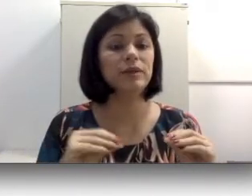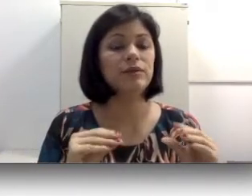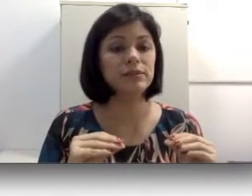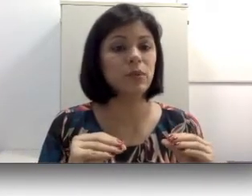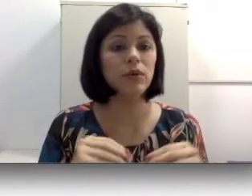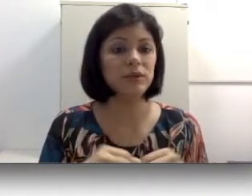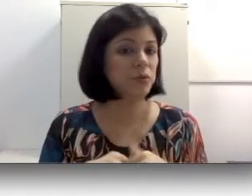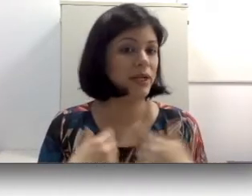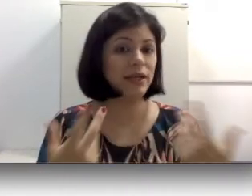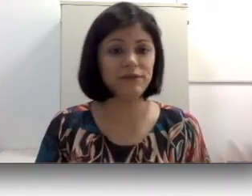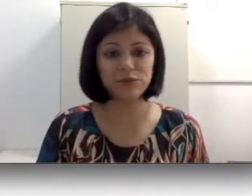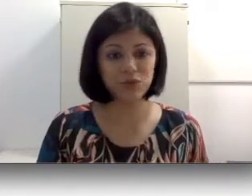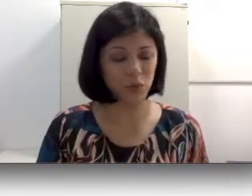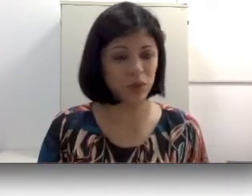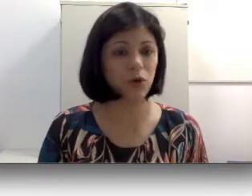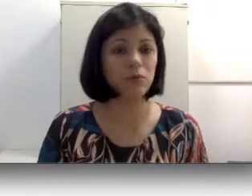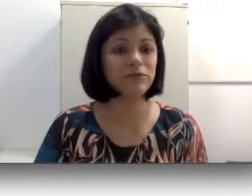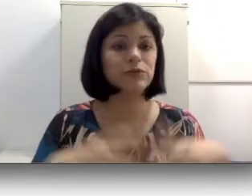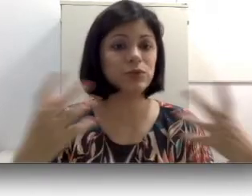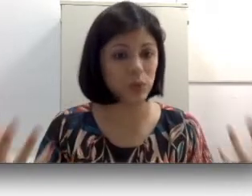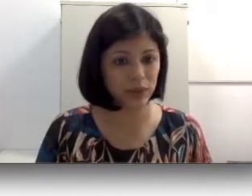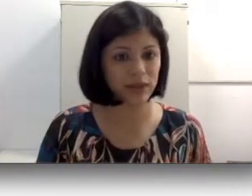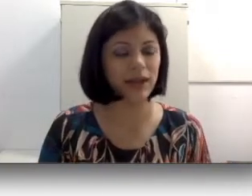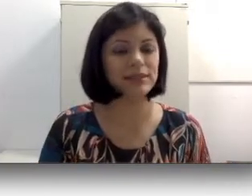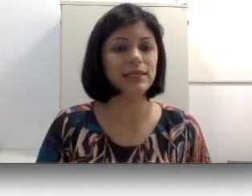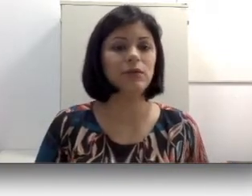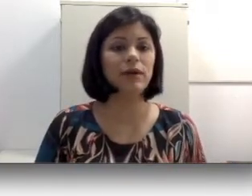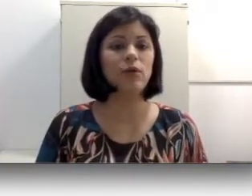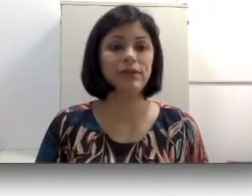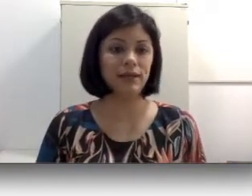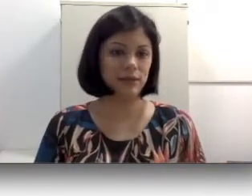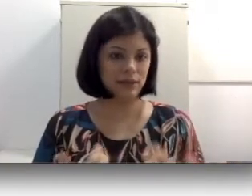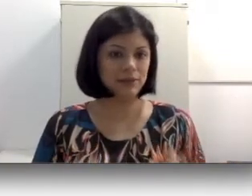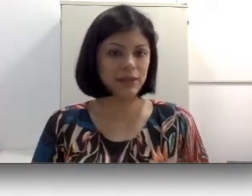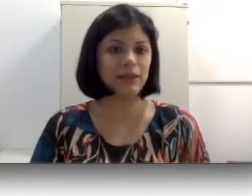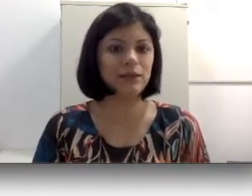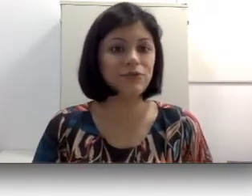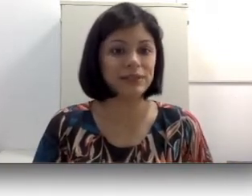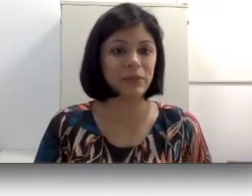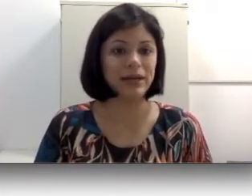ou para que ele funciona, como que funciona, nessa língua oral que ela não faz parte,